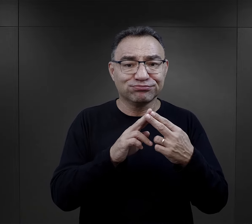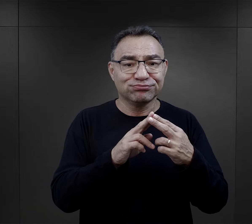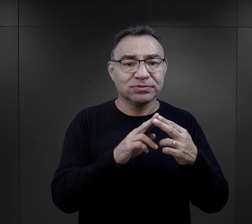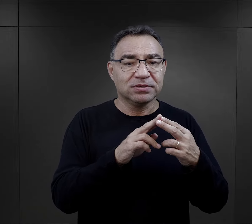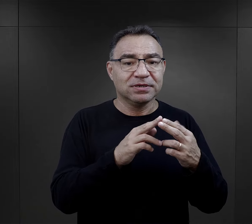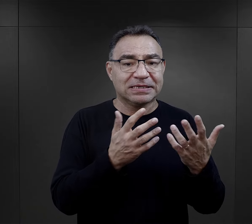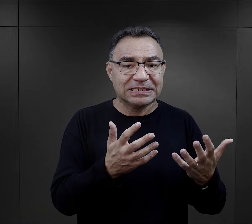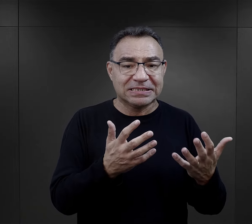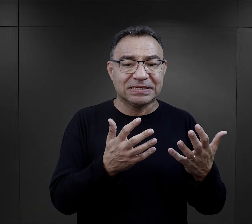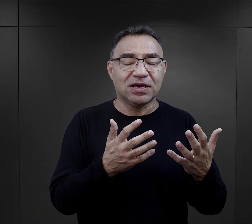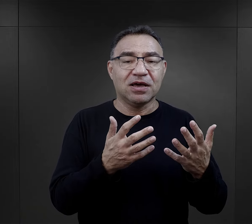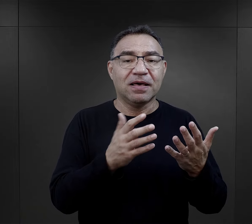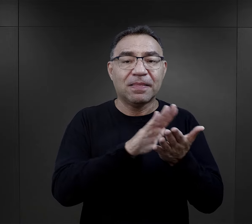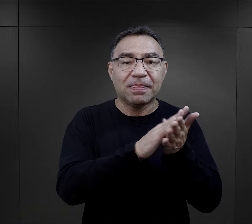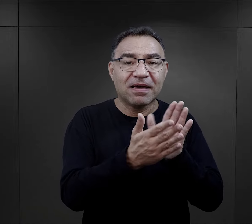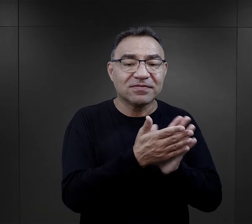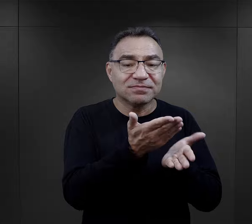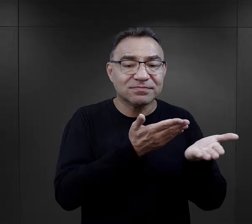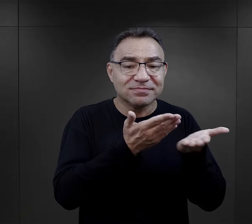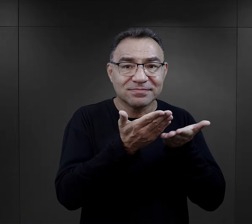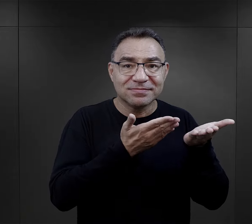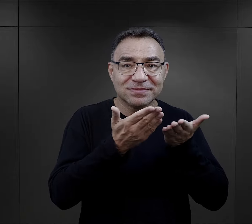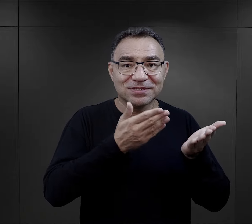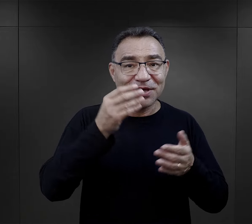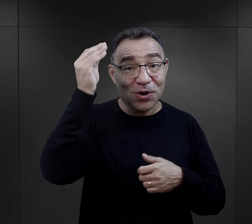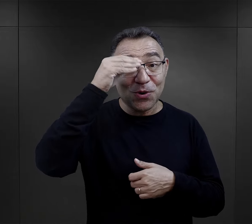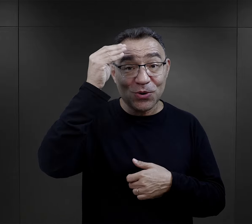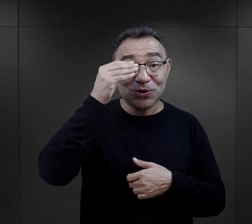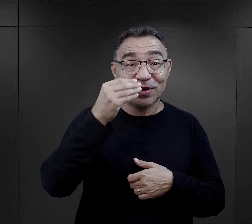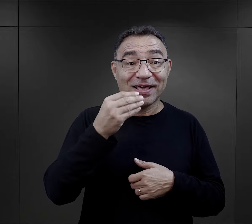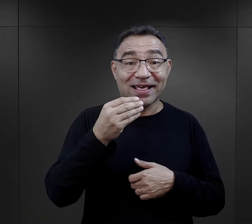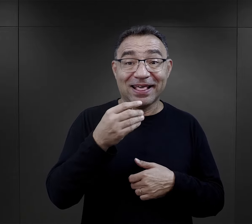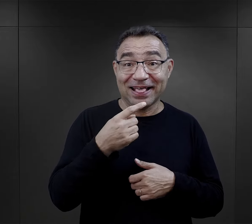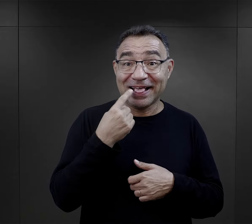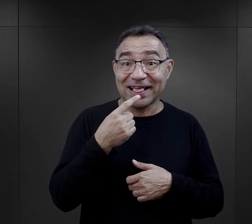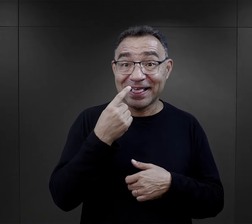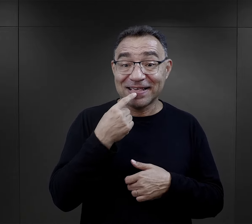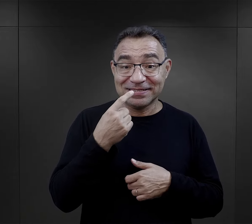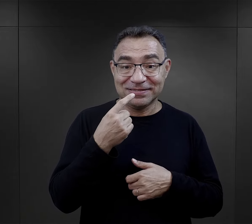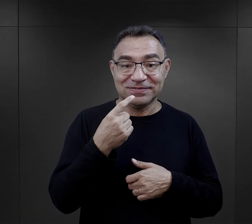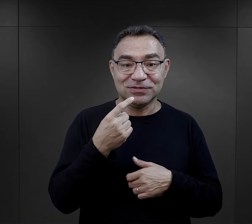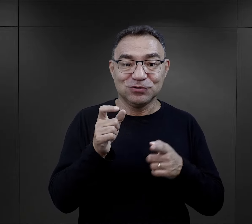Te kontakty skłaniały do tego, że więźniarki po prostu uczyły się od siebie